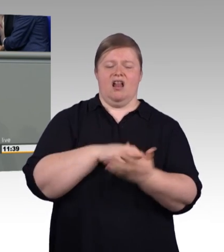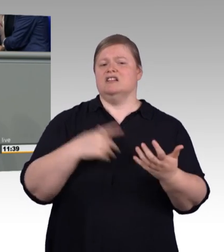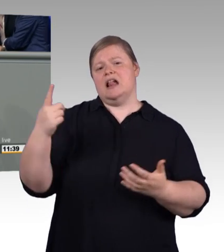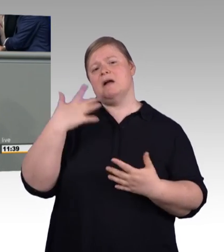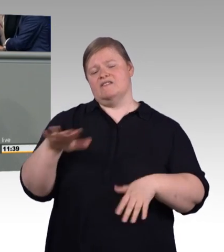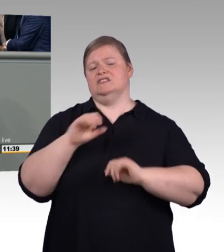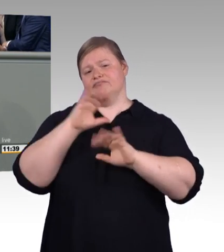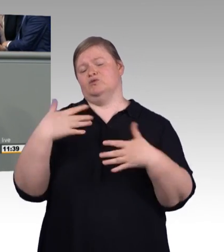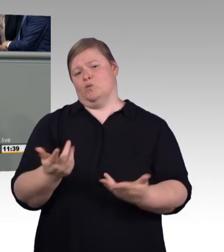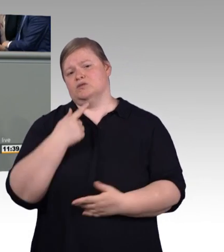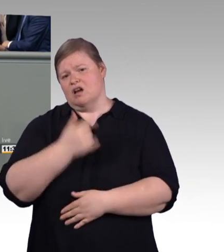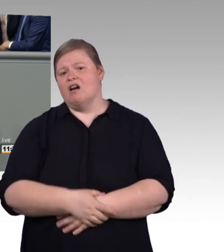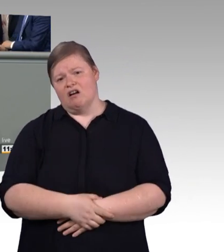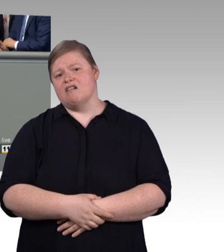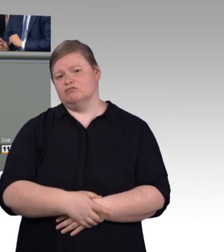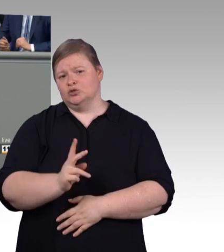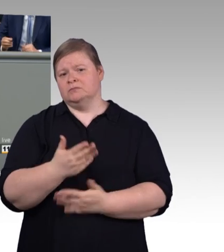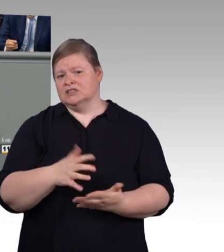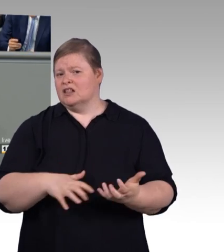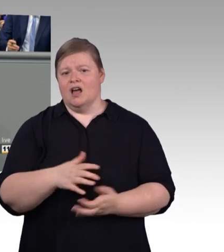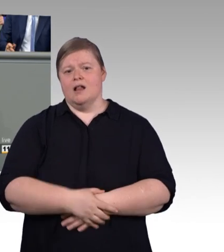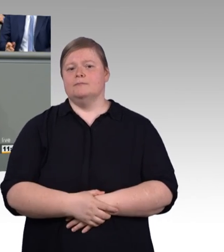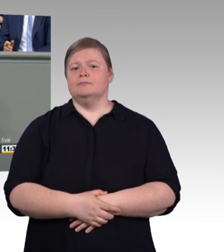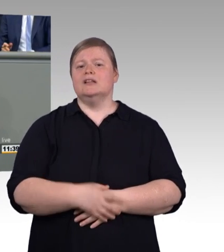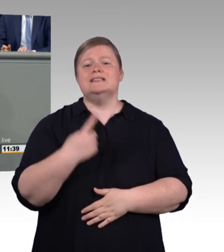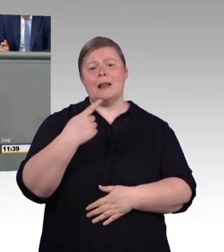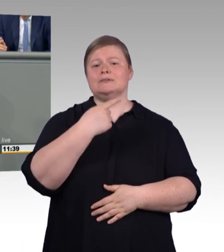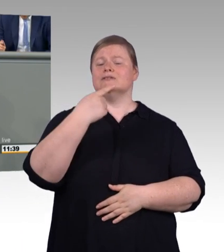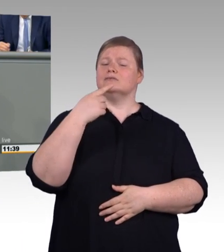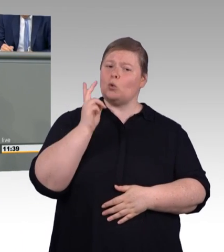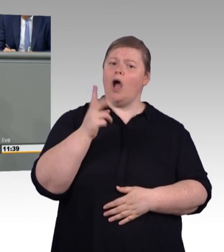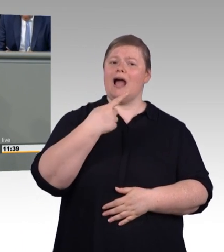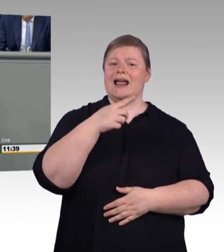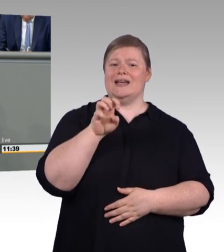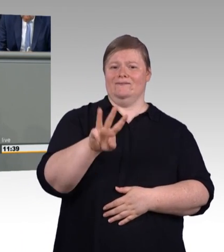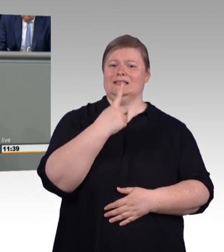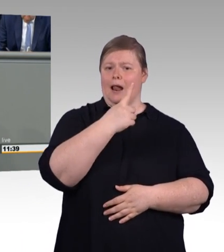Die Mehrheit unserer Betriebe zahlt nämlich längst mehr, das sollten wir auch einmal anerkennen